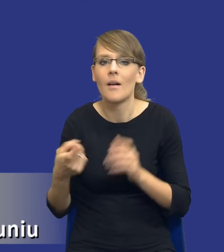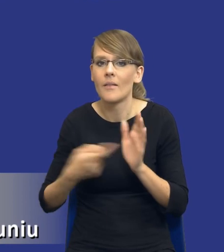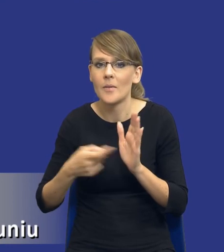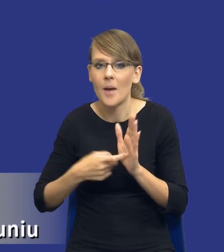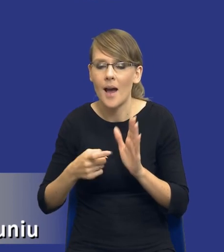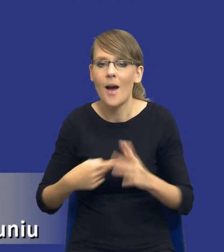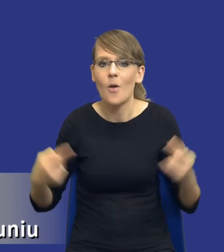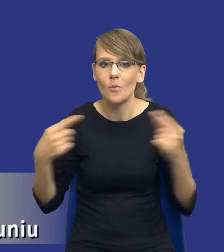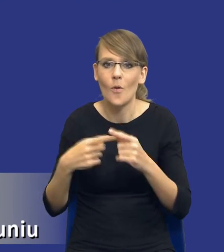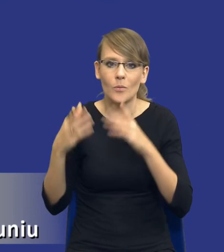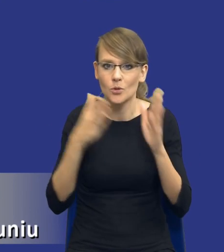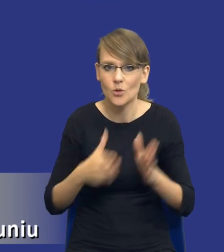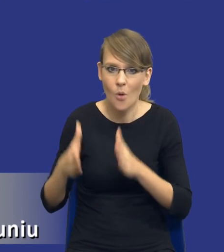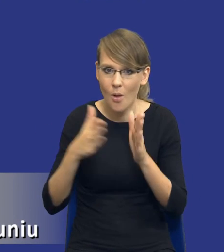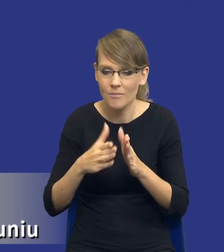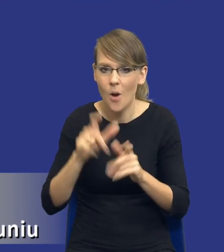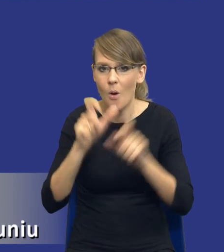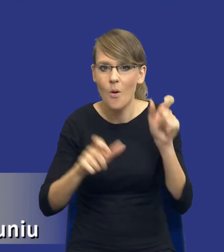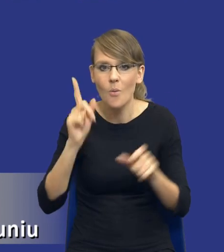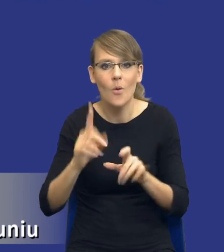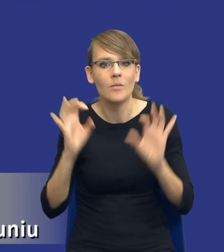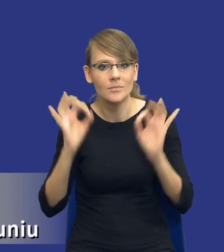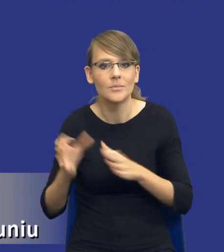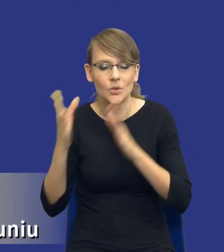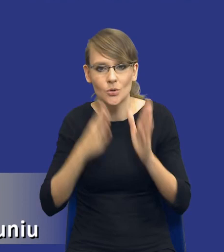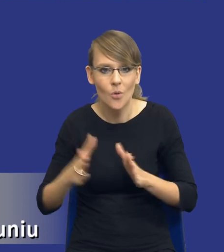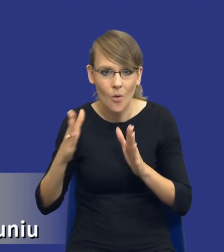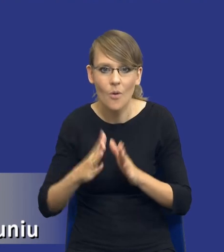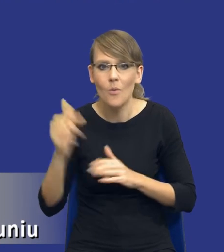przygotowania się osób czy nawet no sięgnięcia do nowej wiedzy typu właśnie